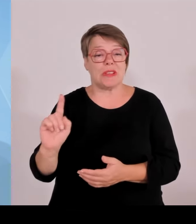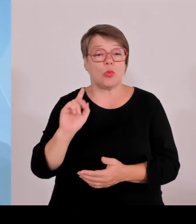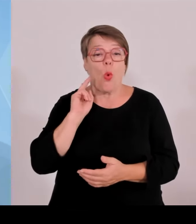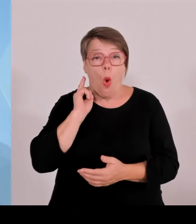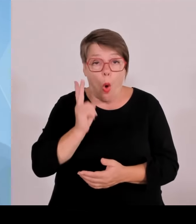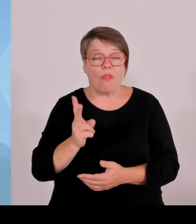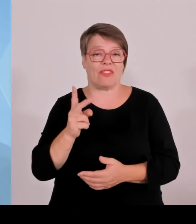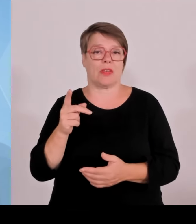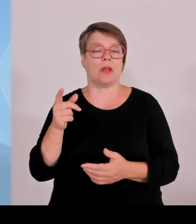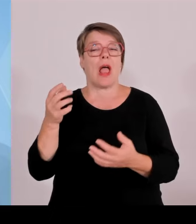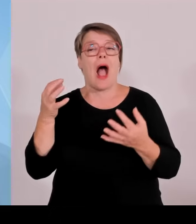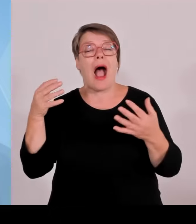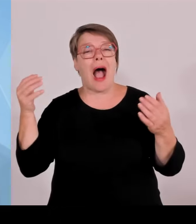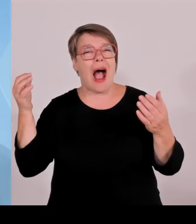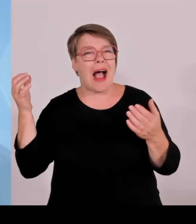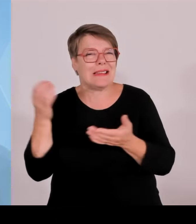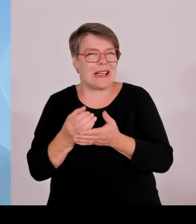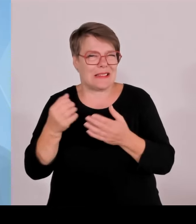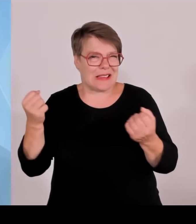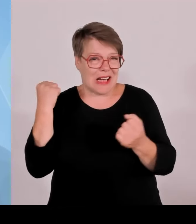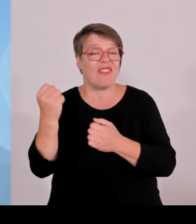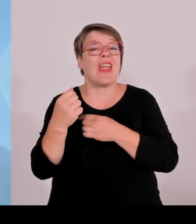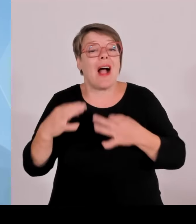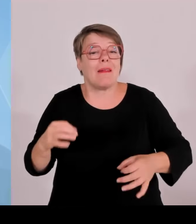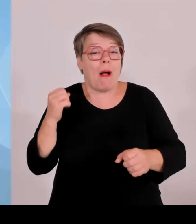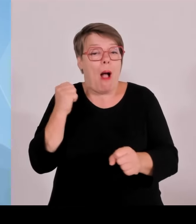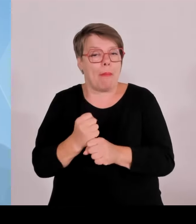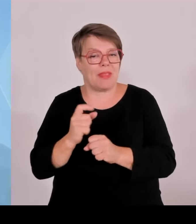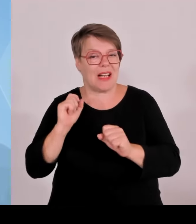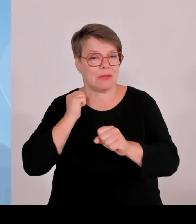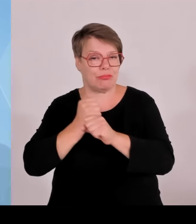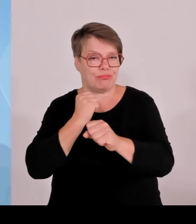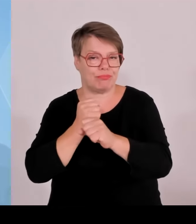ihre Rolle als tolle Botschafterinnen und Botschafter Bayerns